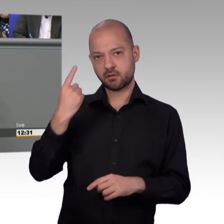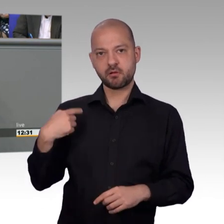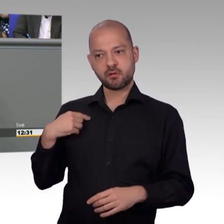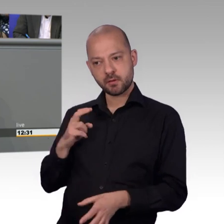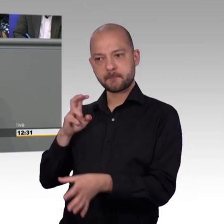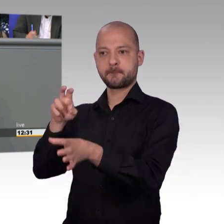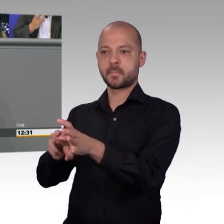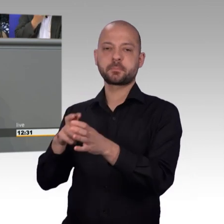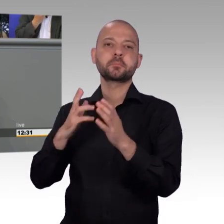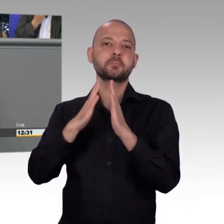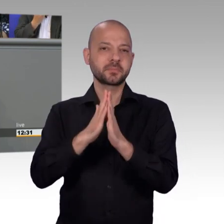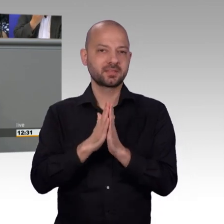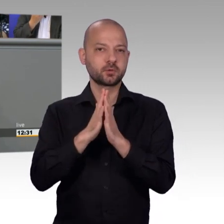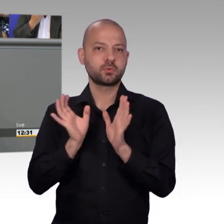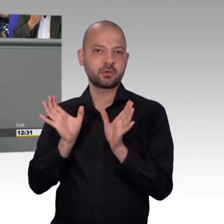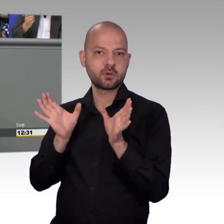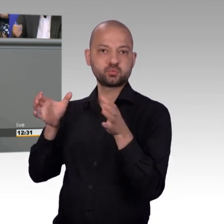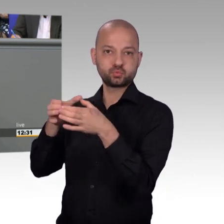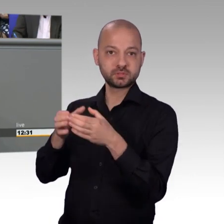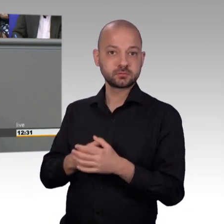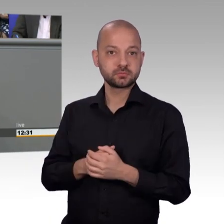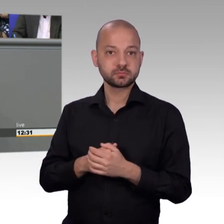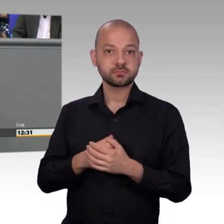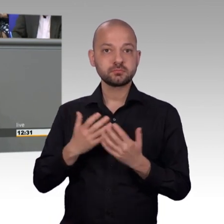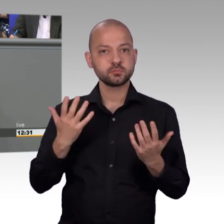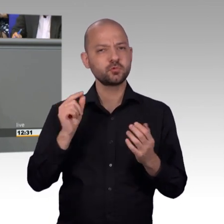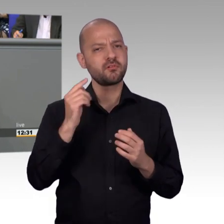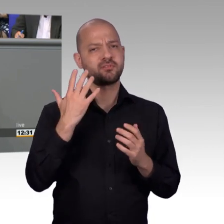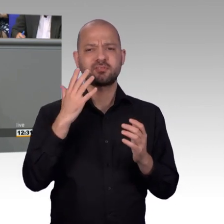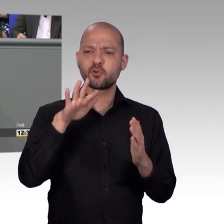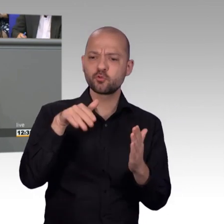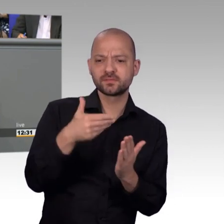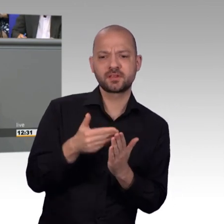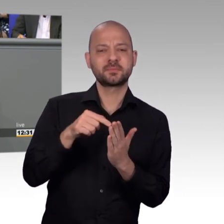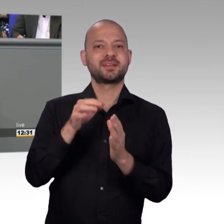Menschen konkret helfen kann. Deswegen, als ich gefragt worden bin, von meiner Parlamentarischen Geschäftsführerin, ob ich bereit wäre in den